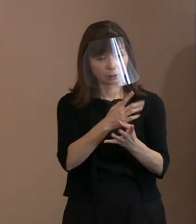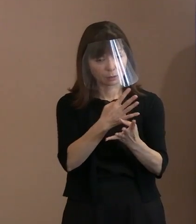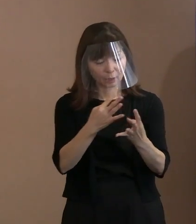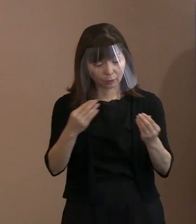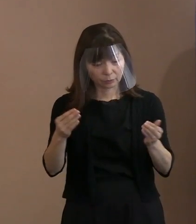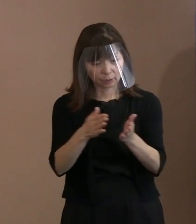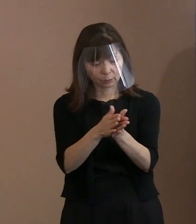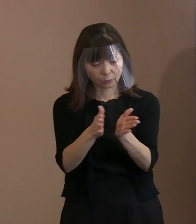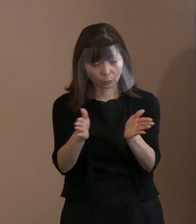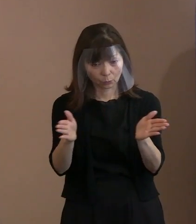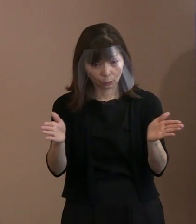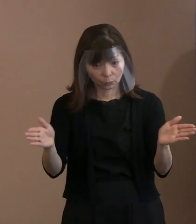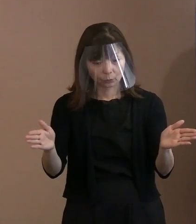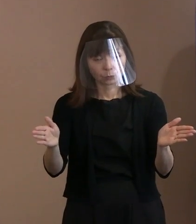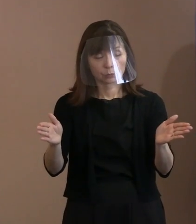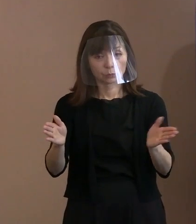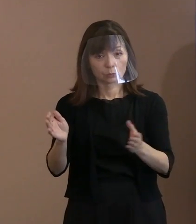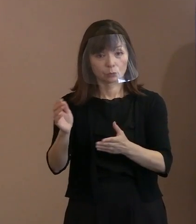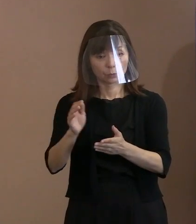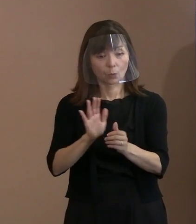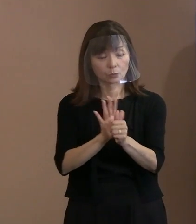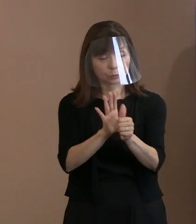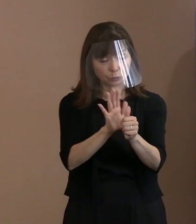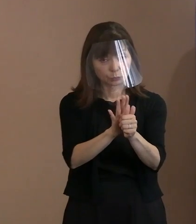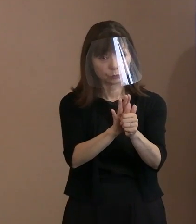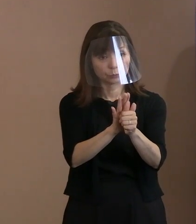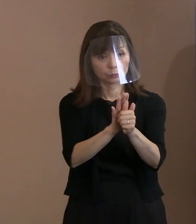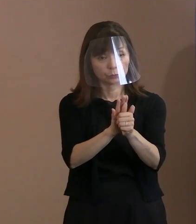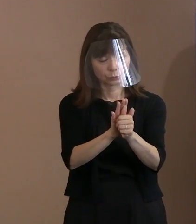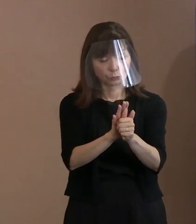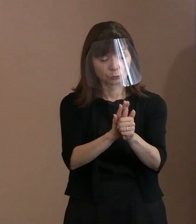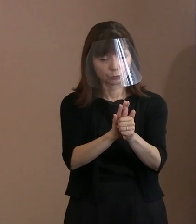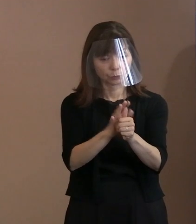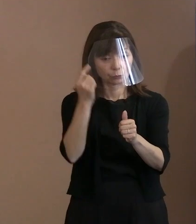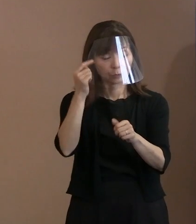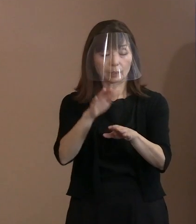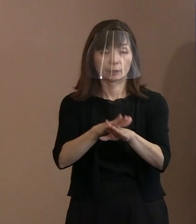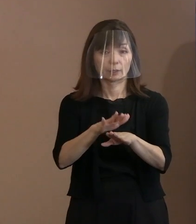やっぱり申請を受け入れられるべきだとか､ どう思われるか､ 市長のそこら辺のお考えをちょっと｡